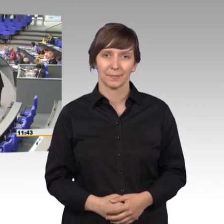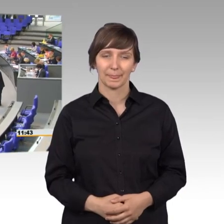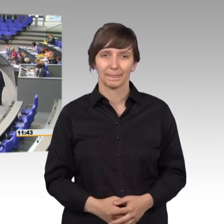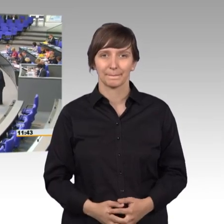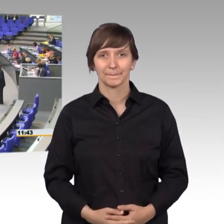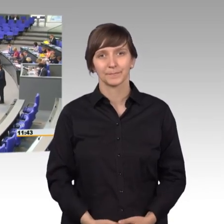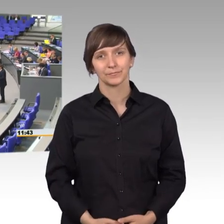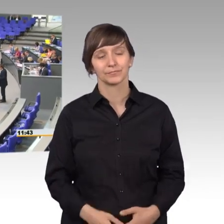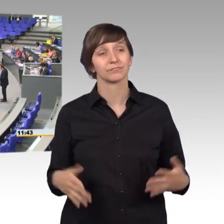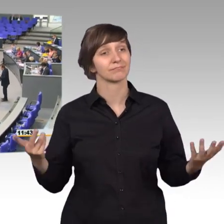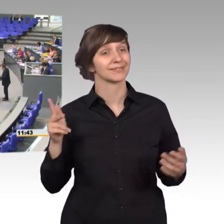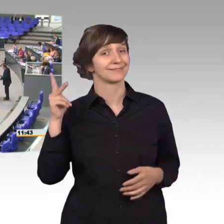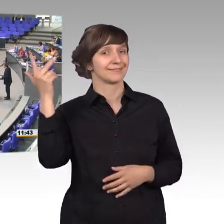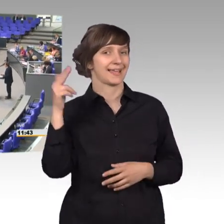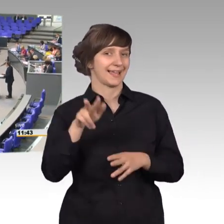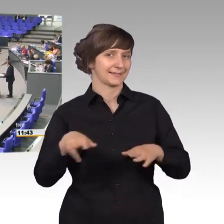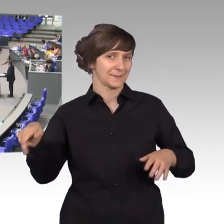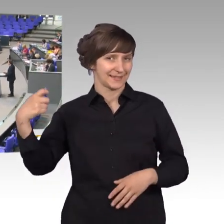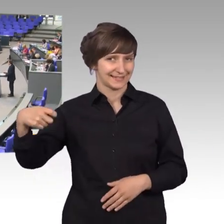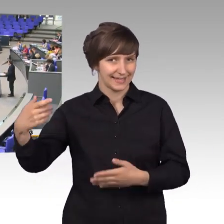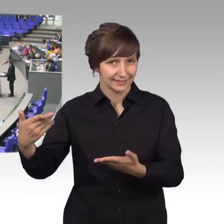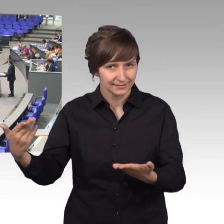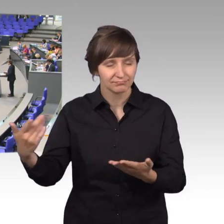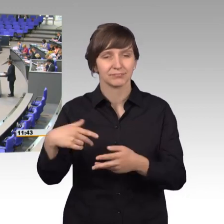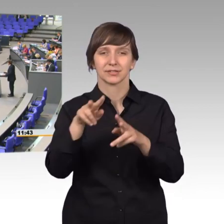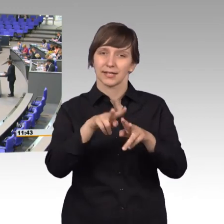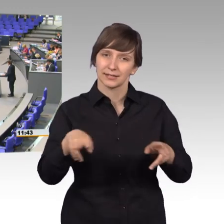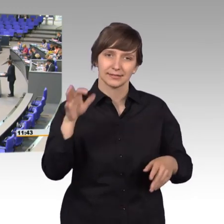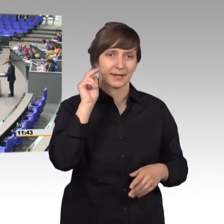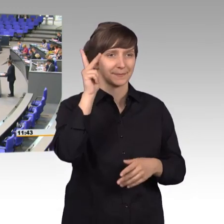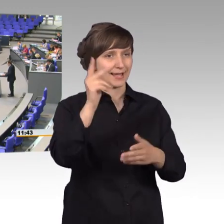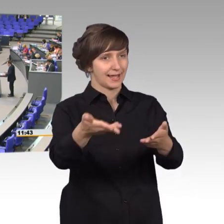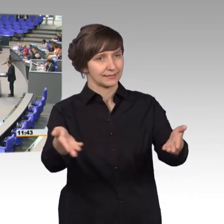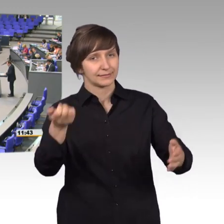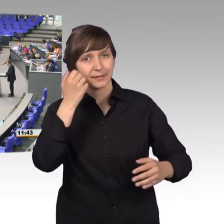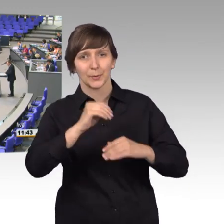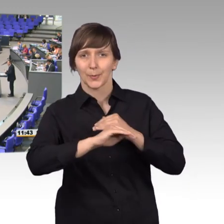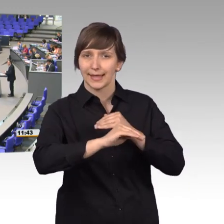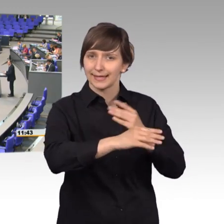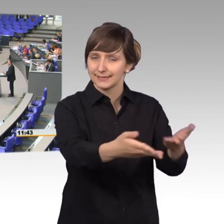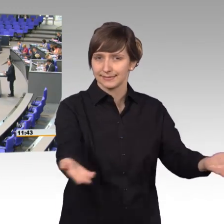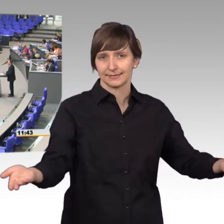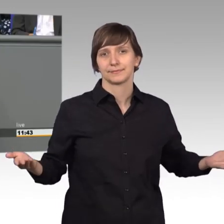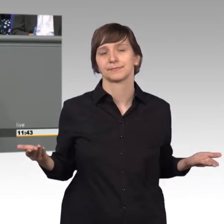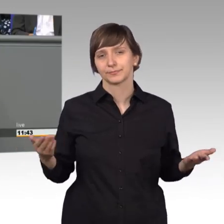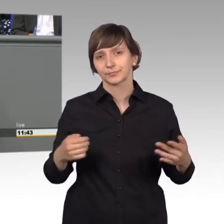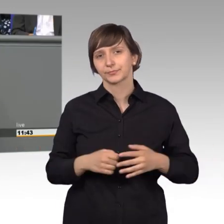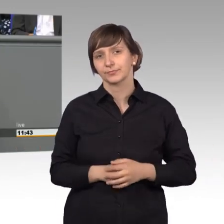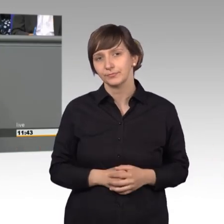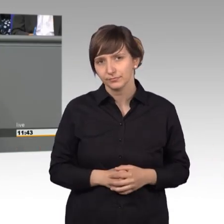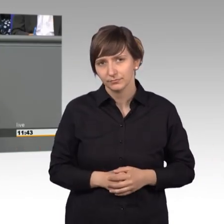[Rednerwechsel] Ja sehr geehrter Herr Präsident, meine sehr geehrten Damen und Herren, liebe Kolleginnen und Kollegen, was kann einem Politiker eigentlich